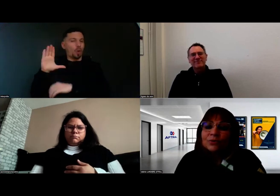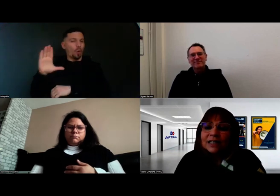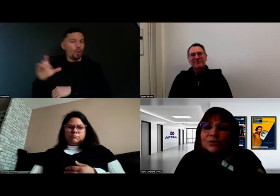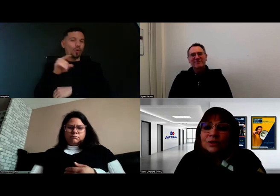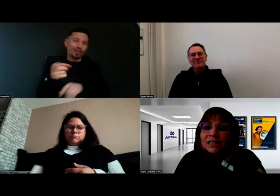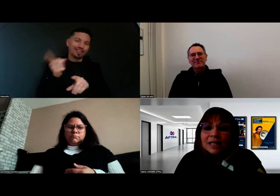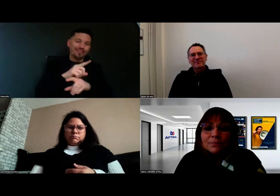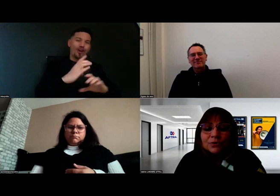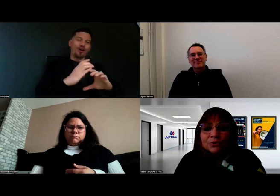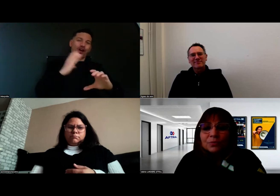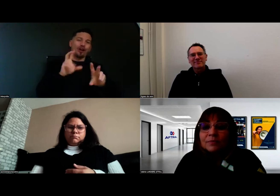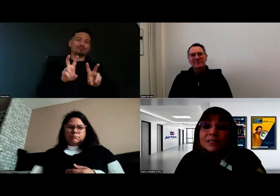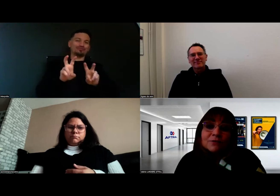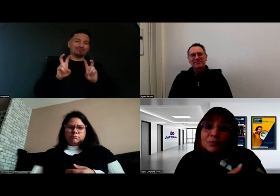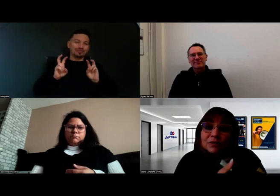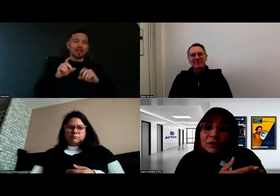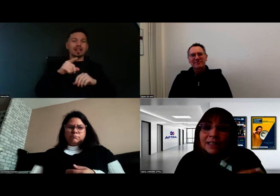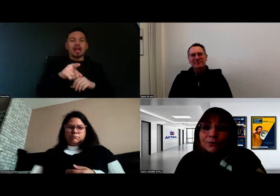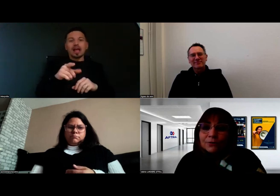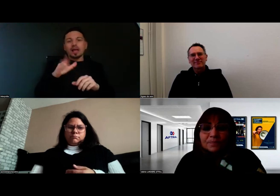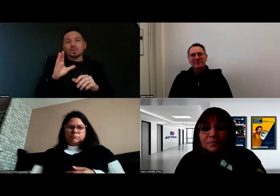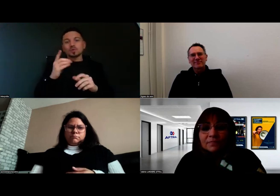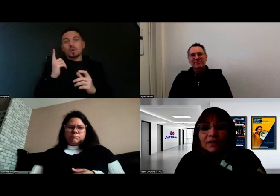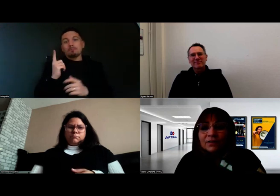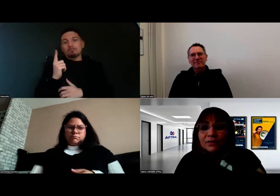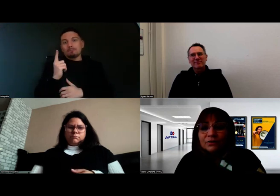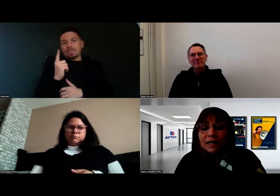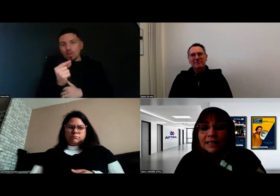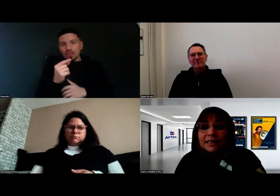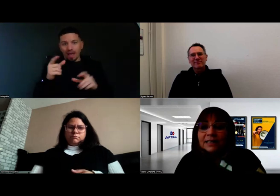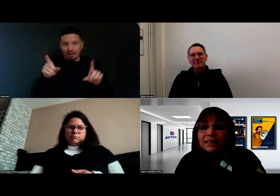on a ce système que Pimas, notre partenaire, a créé,